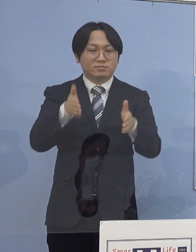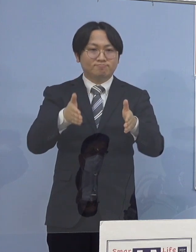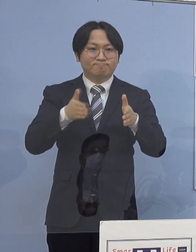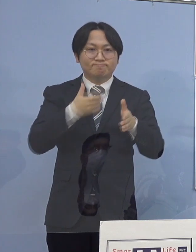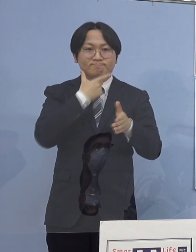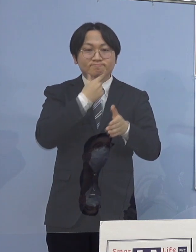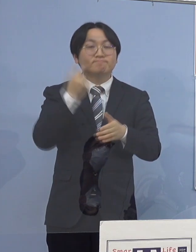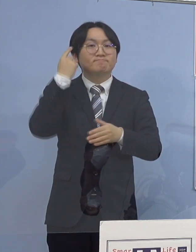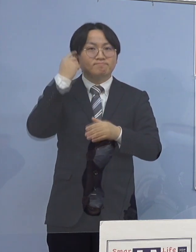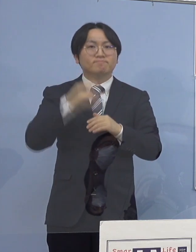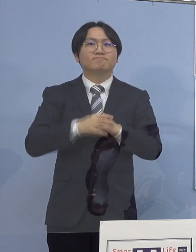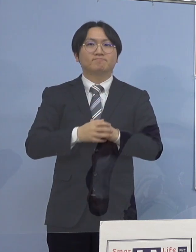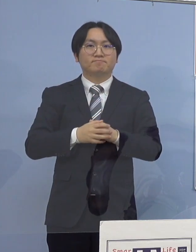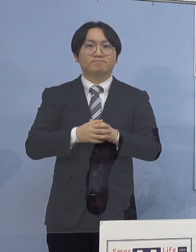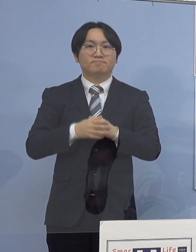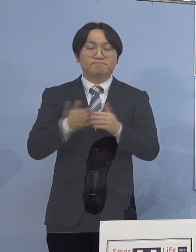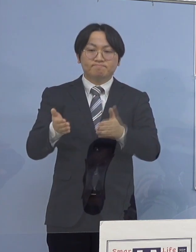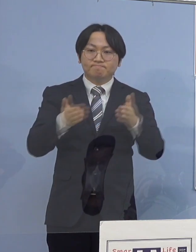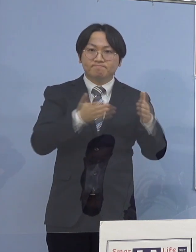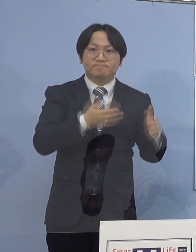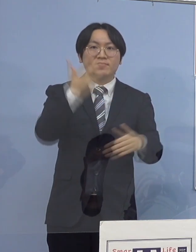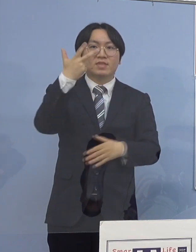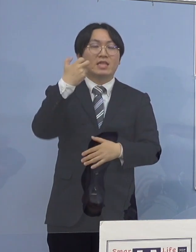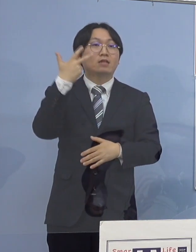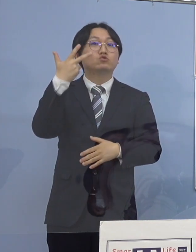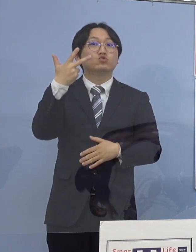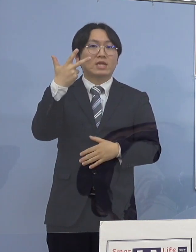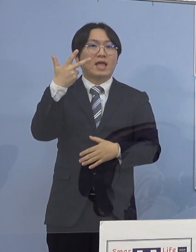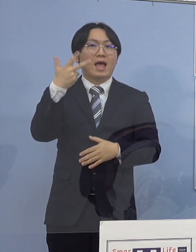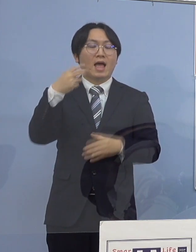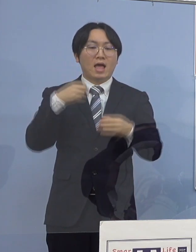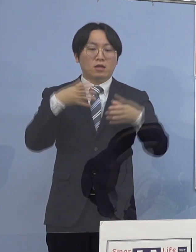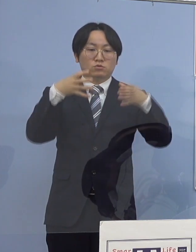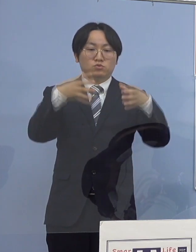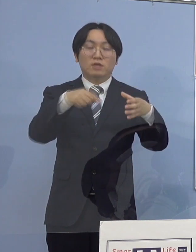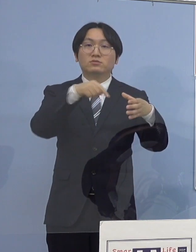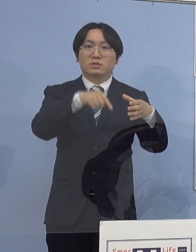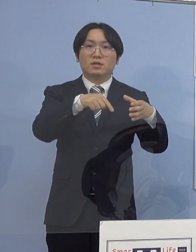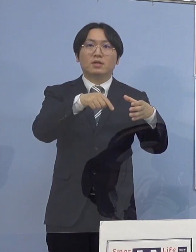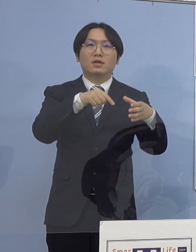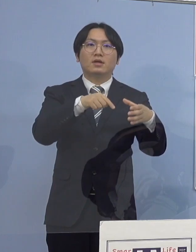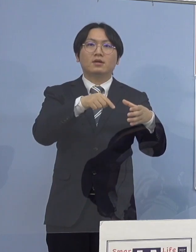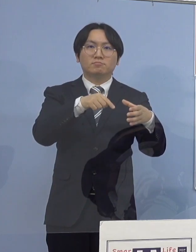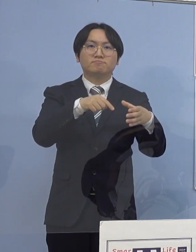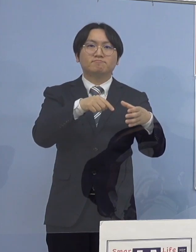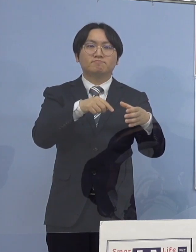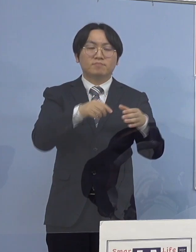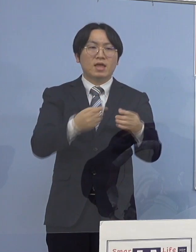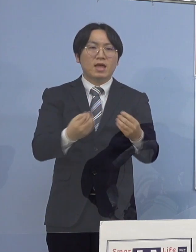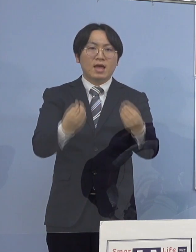次に77例目のクラスターにつきまして 積極的疫学調査の結果